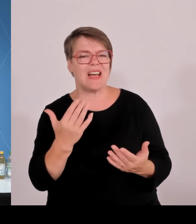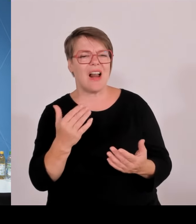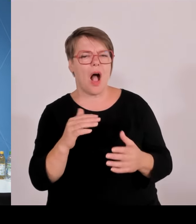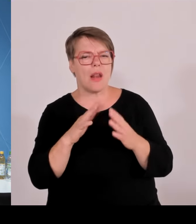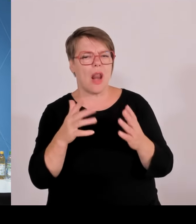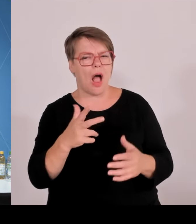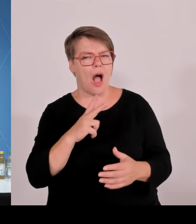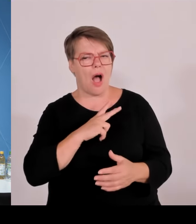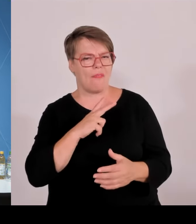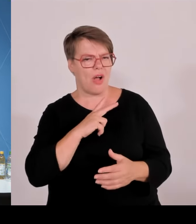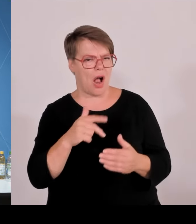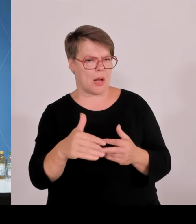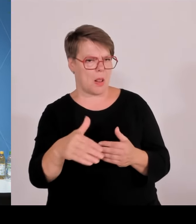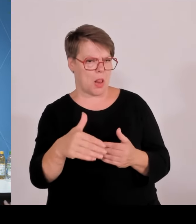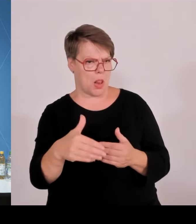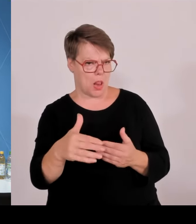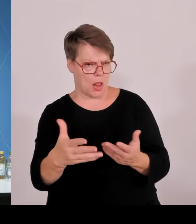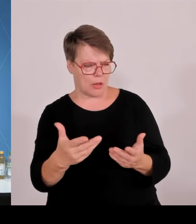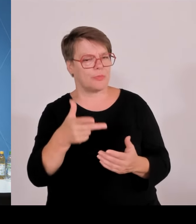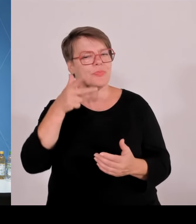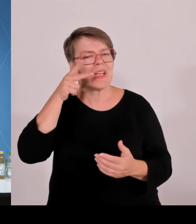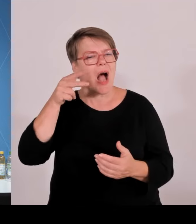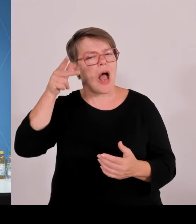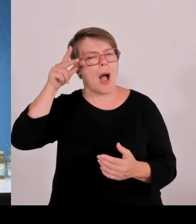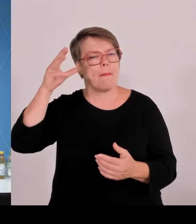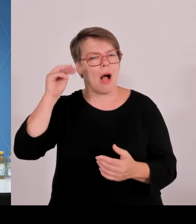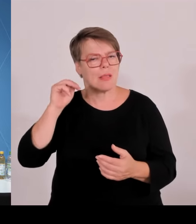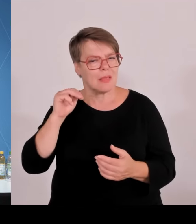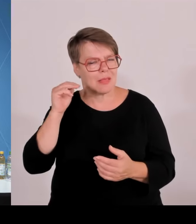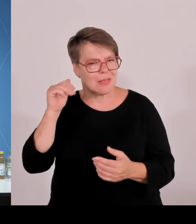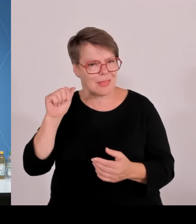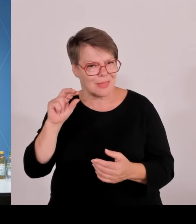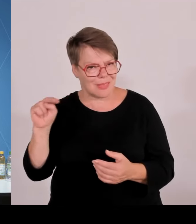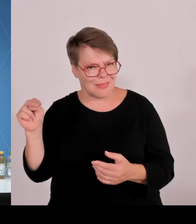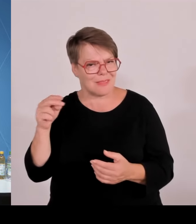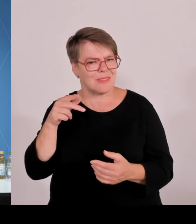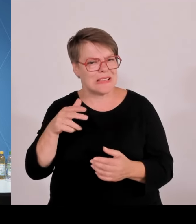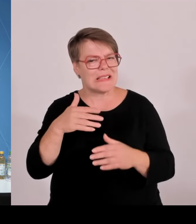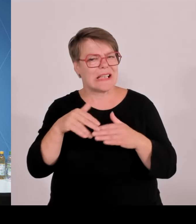Grenze, polnische Grenze auch zur Schweiz rüber an und für sich weiter.